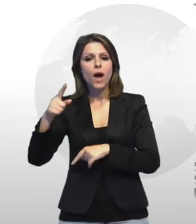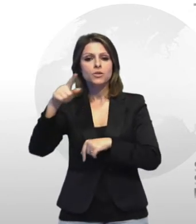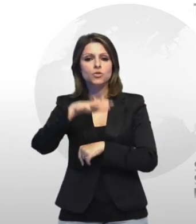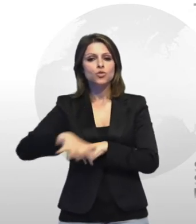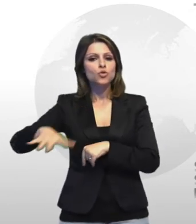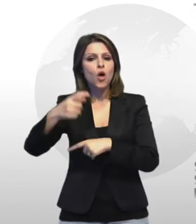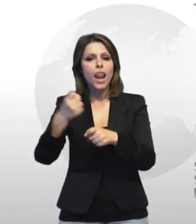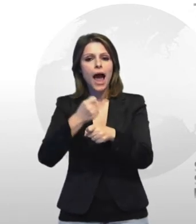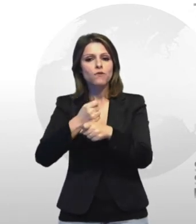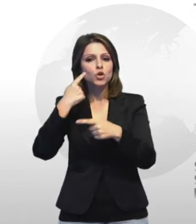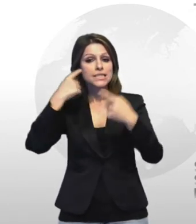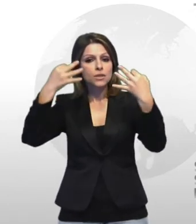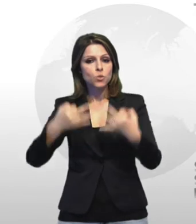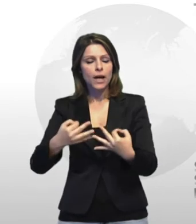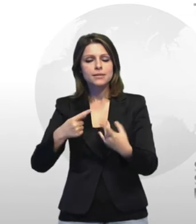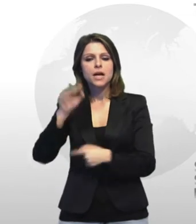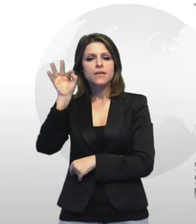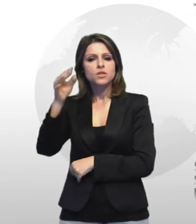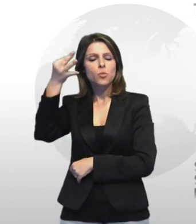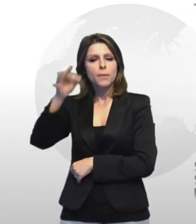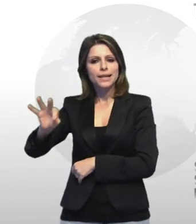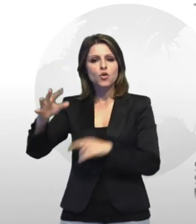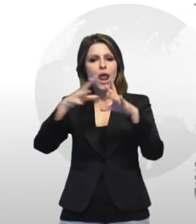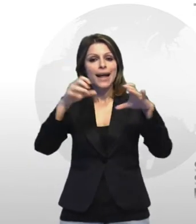riferito in particolare alibaba i l inizio